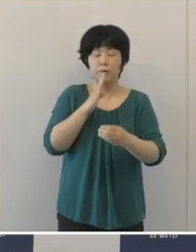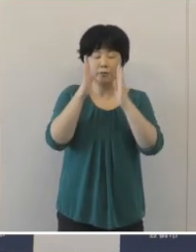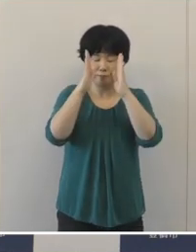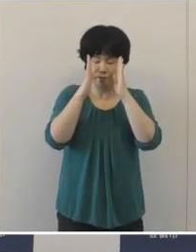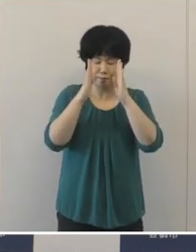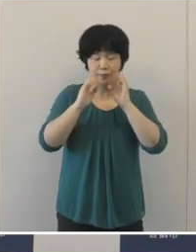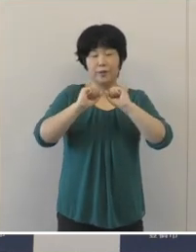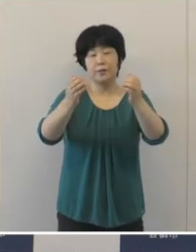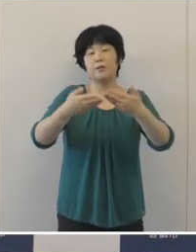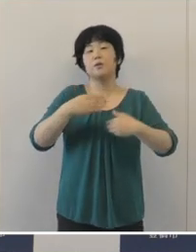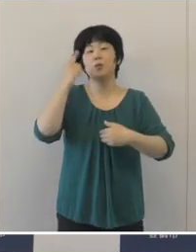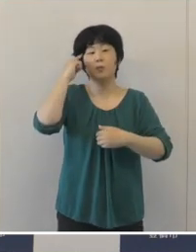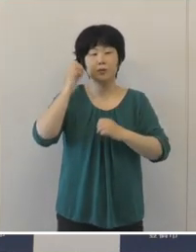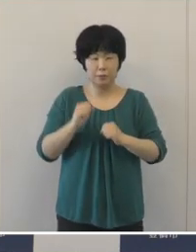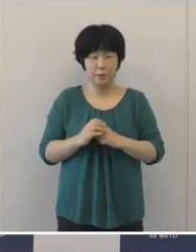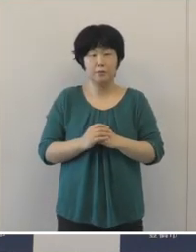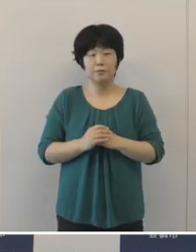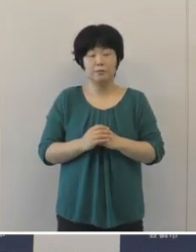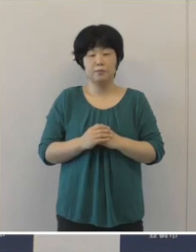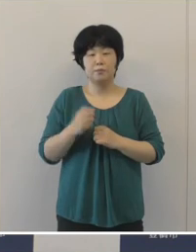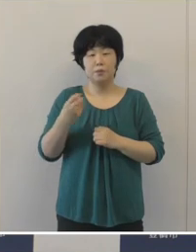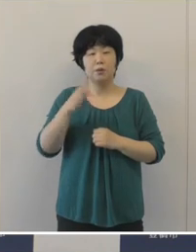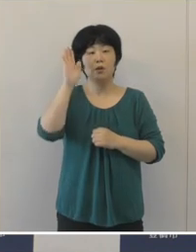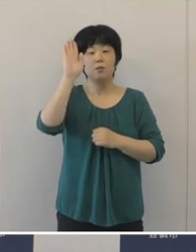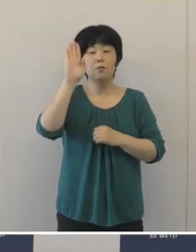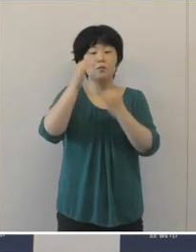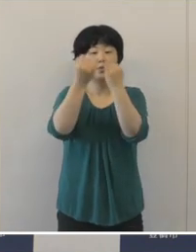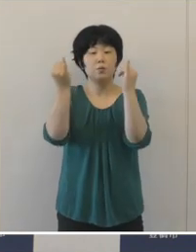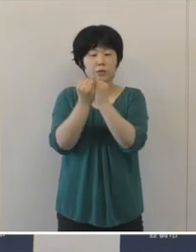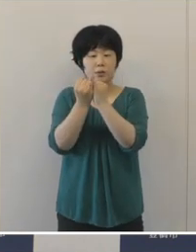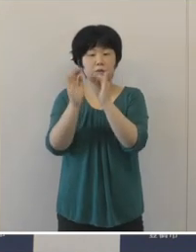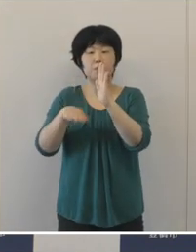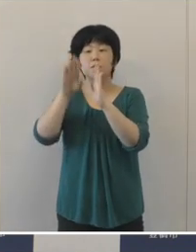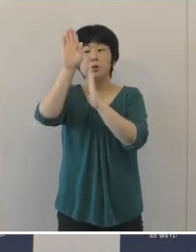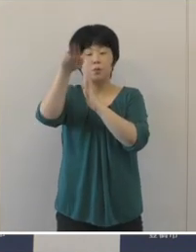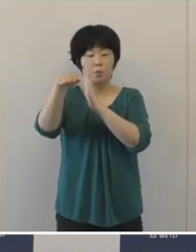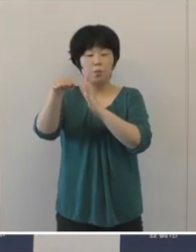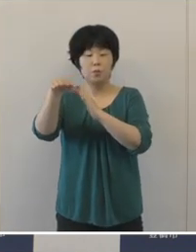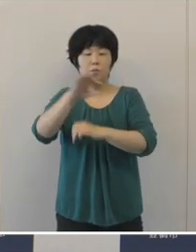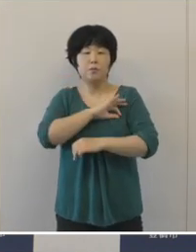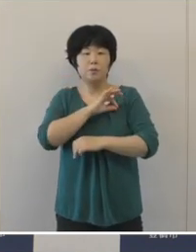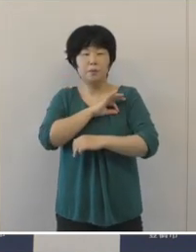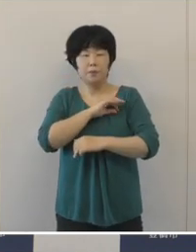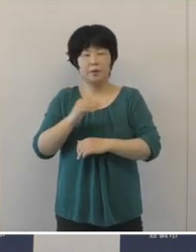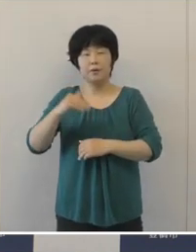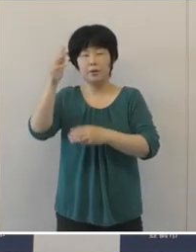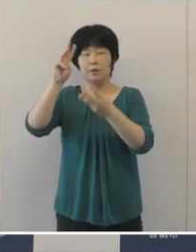また、女子バスケットボールの髙田真希選手はまだ試合が続いております。